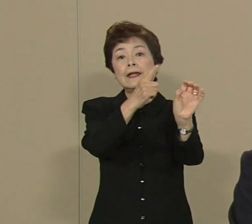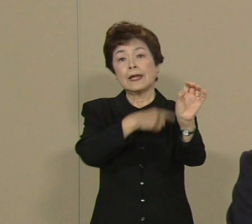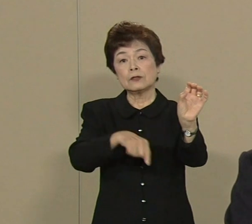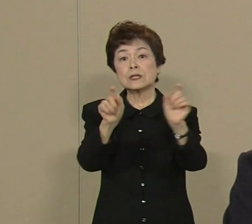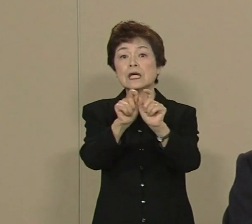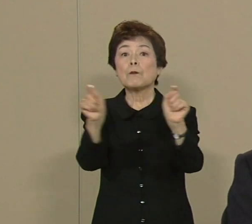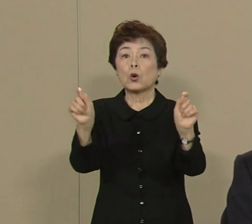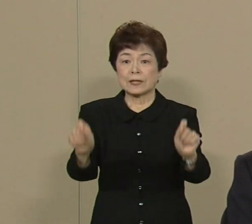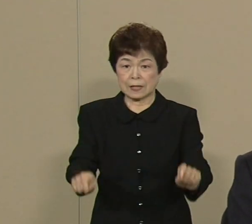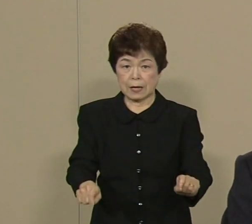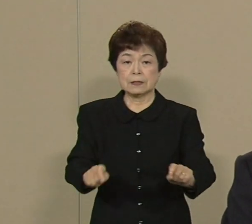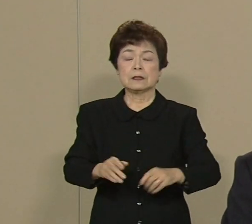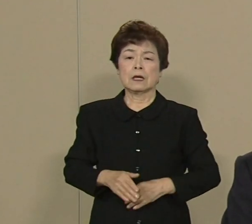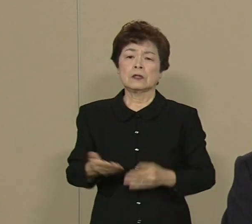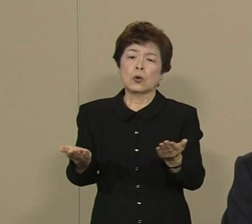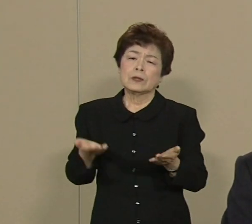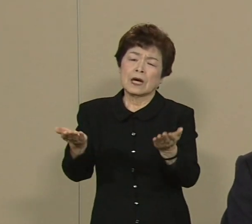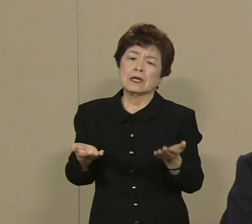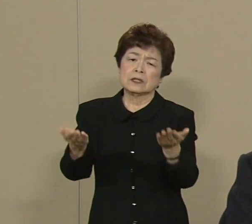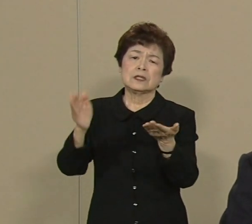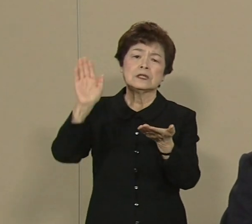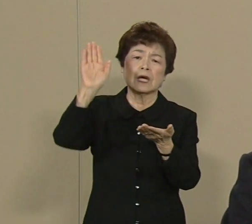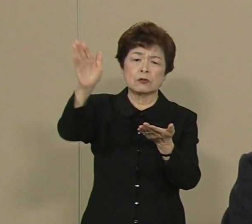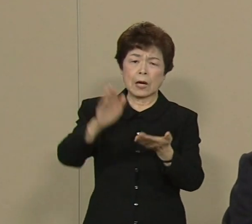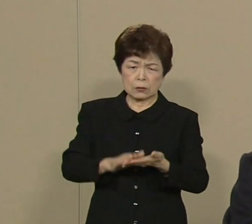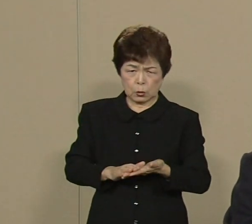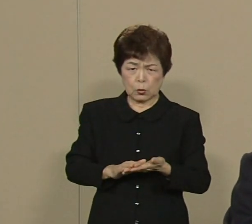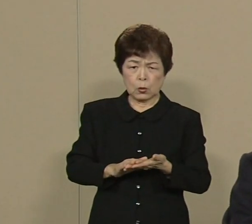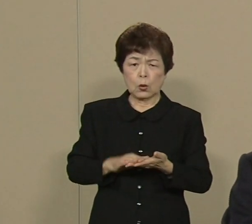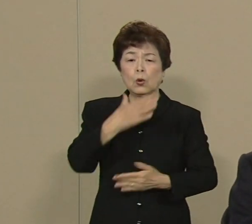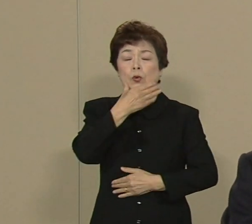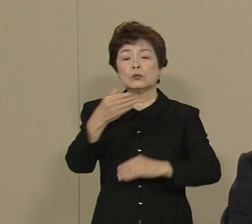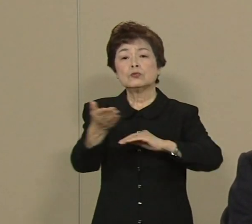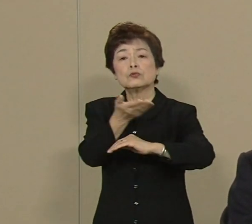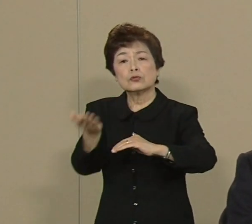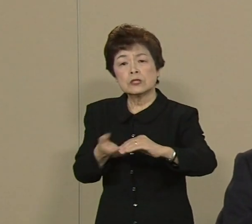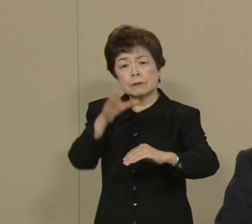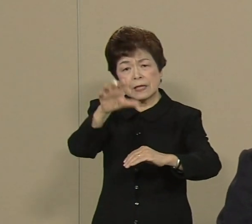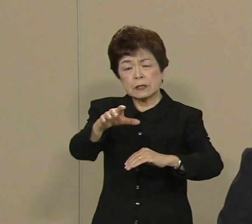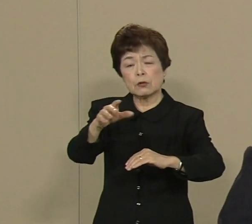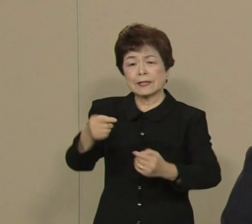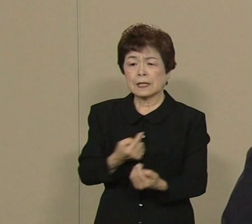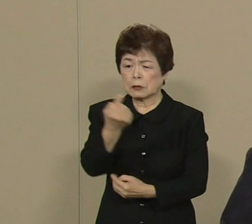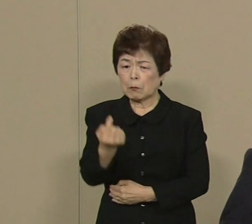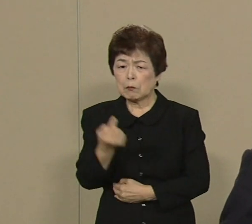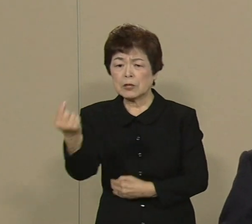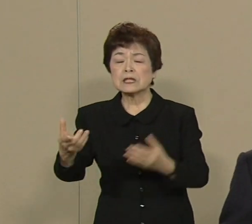まあ あの大震災のあと事故あり ました福島に何度も私参りました やっぱり原発についてはですね